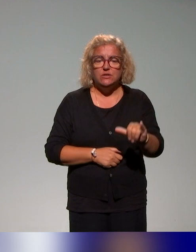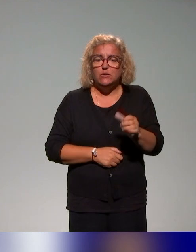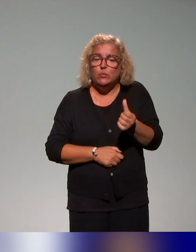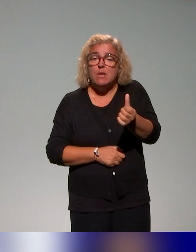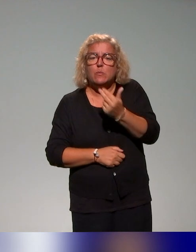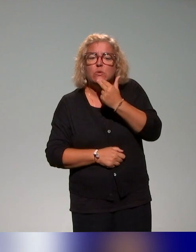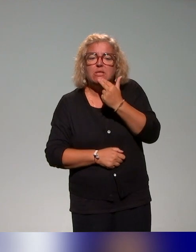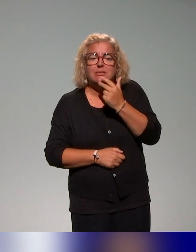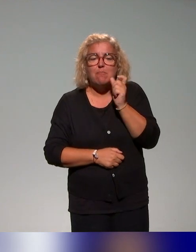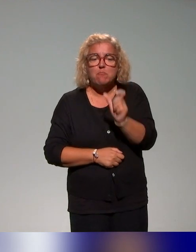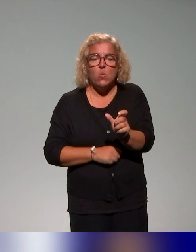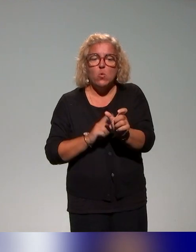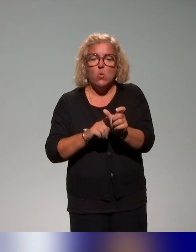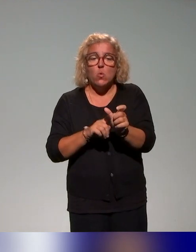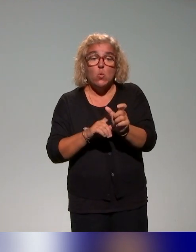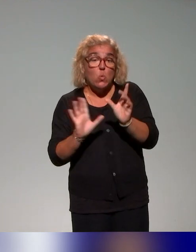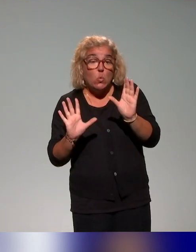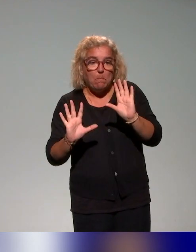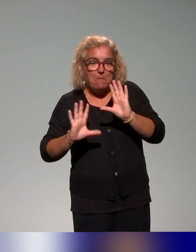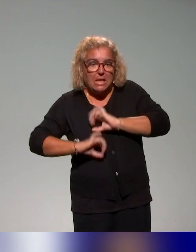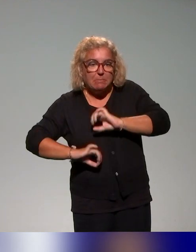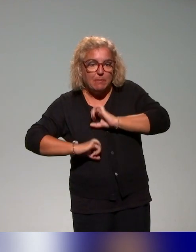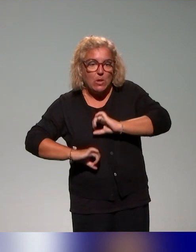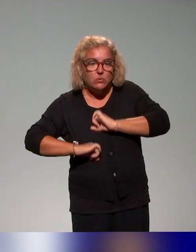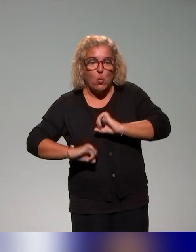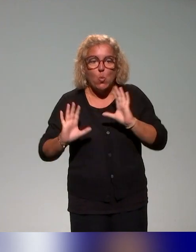c'est d'expérimenter ou en tout cas d'être dans une approche itérative.